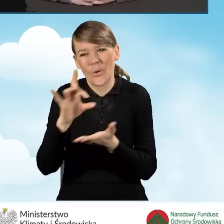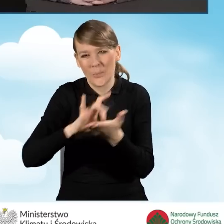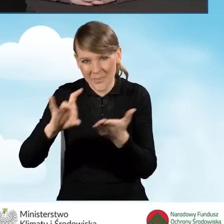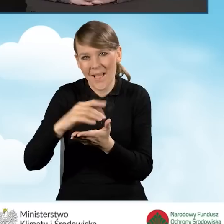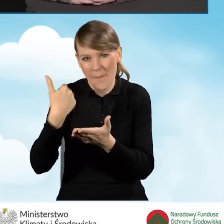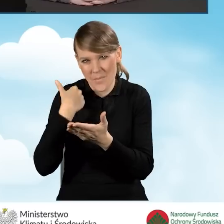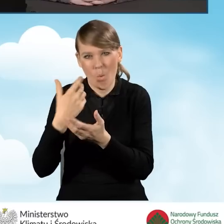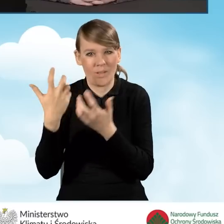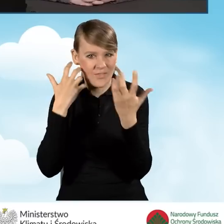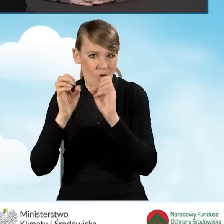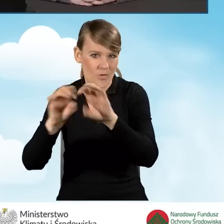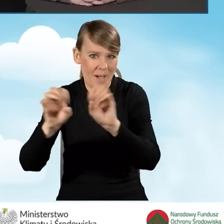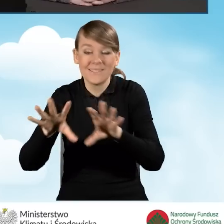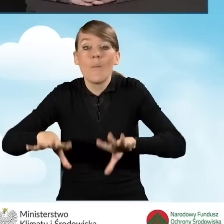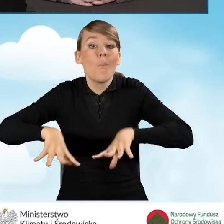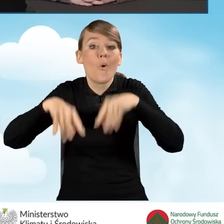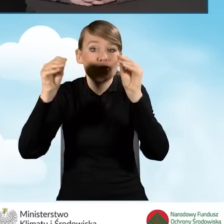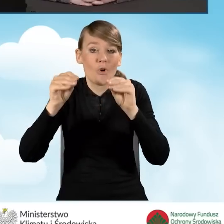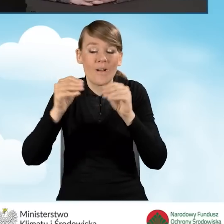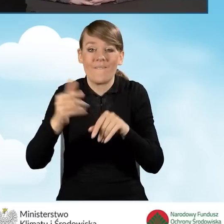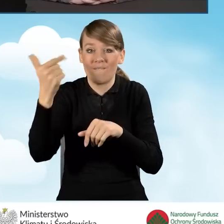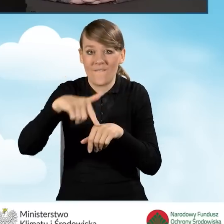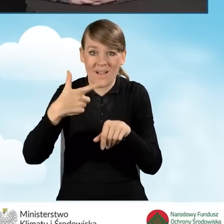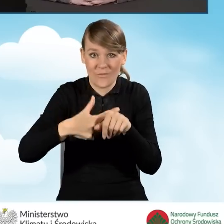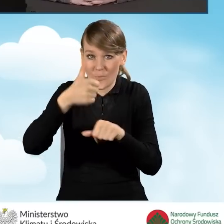już na początku współpracy w 2021 roku,